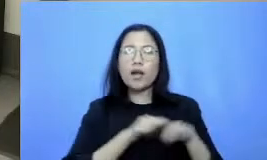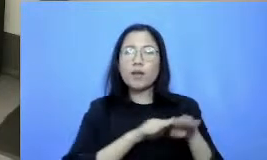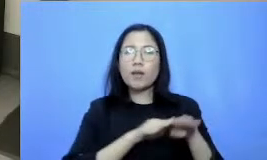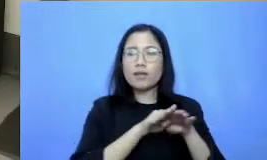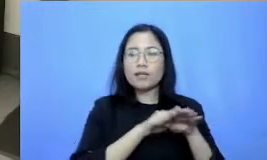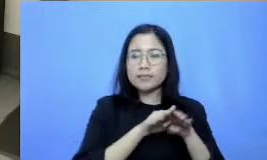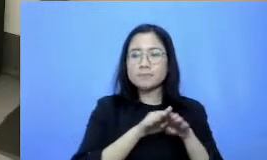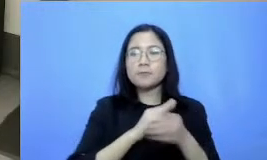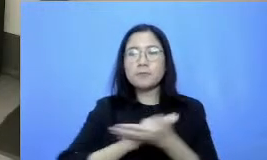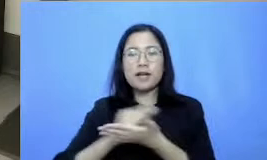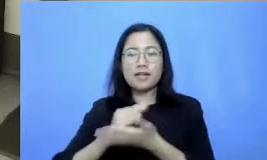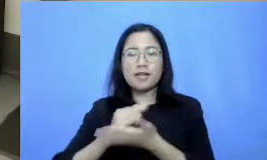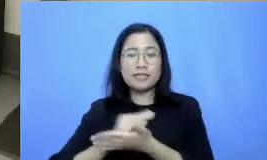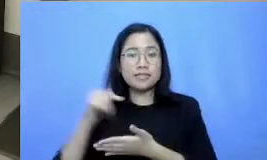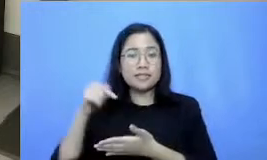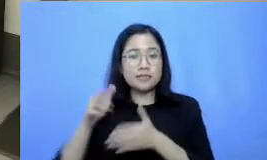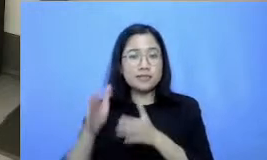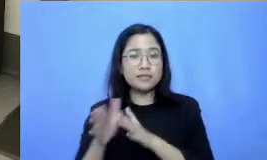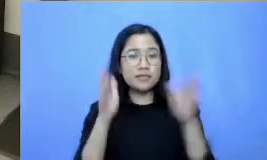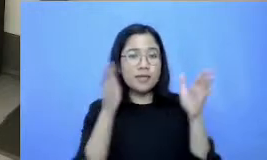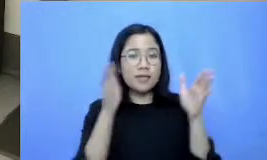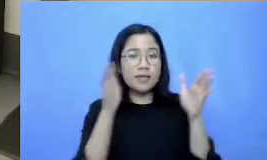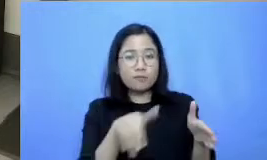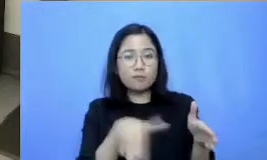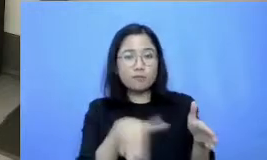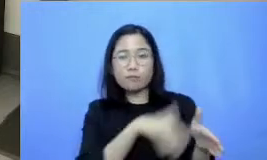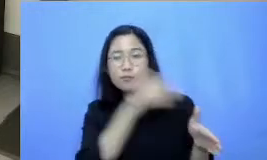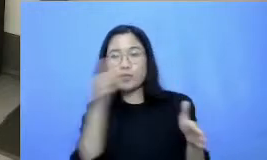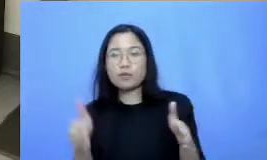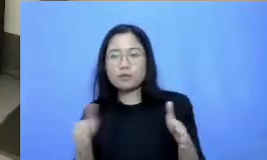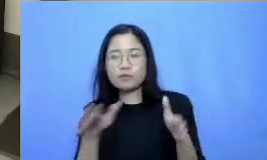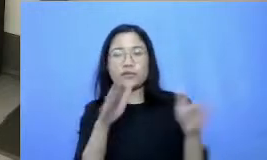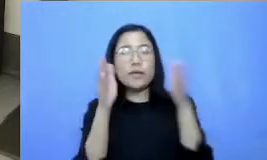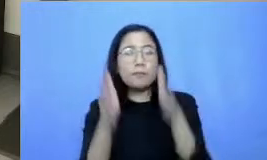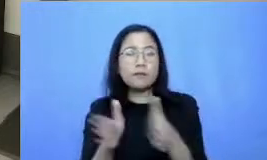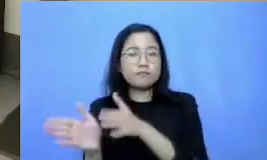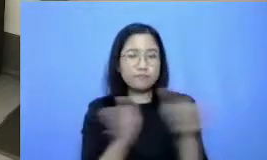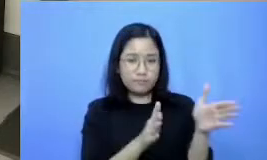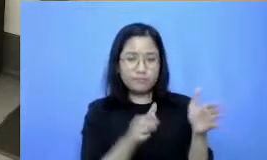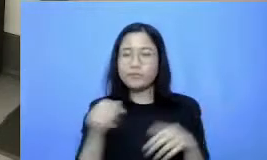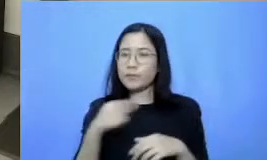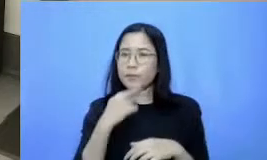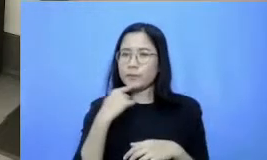berikutnya segmen ini sangat penting sekali Bapak Ibu ini adalah sebuah pemaparan singkat